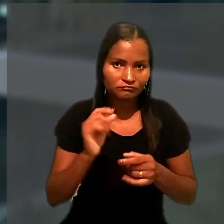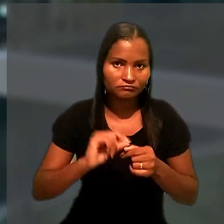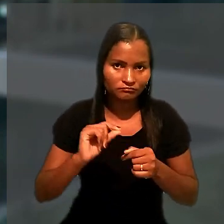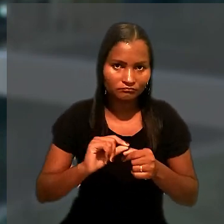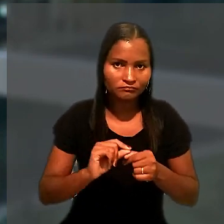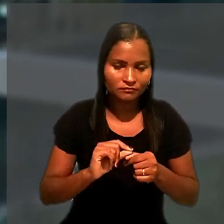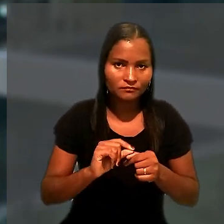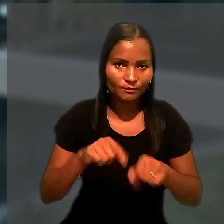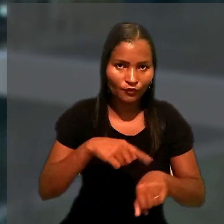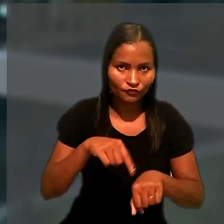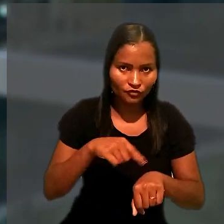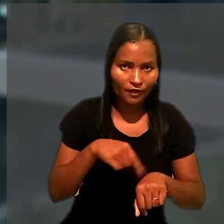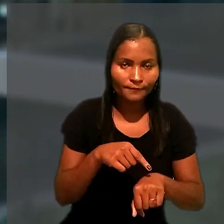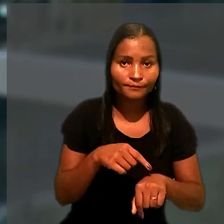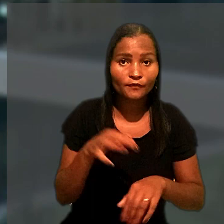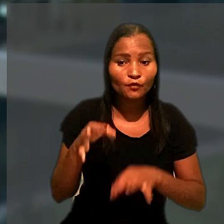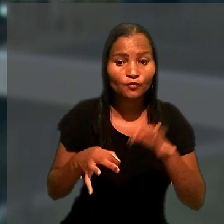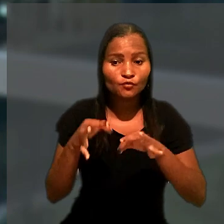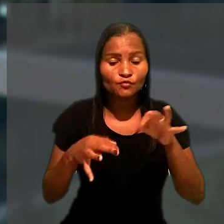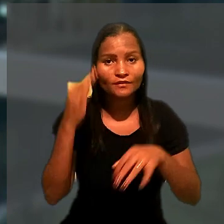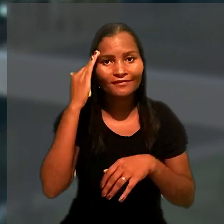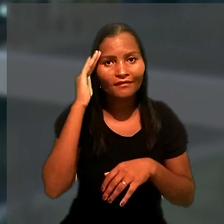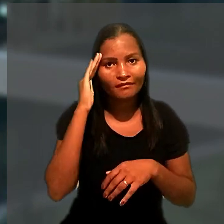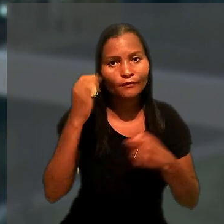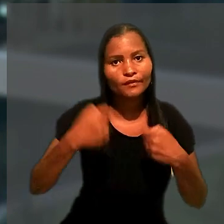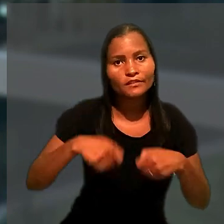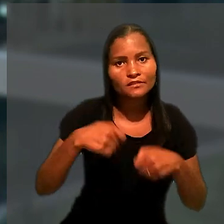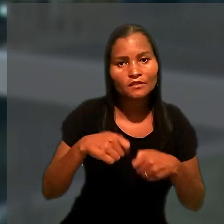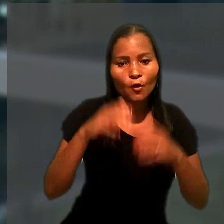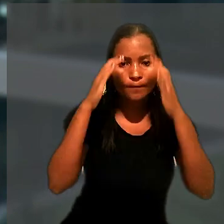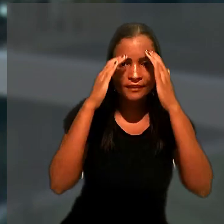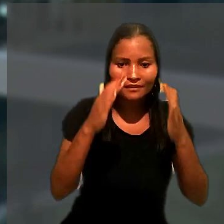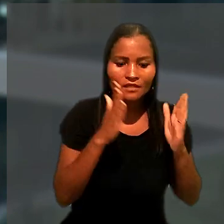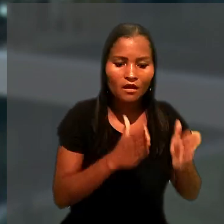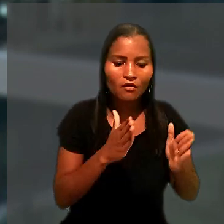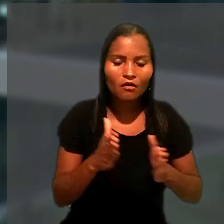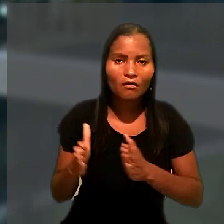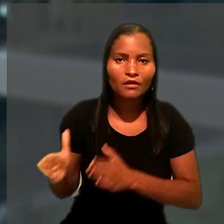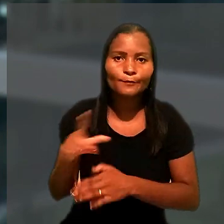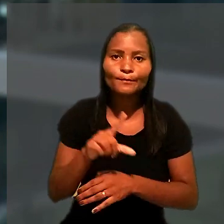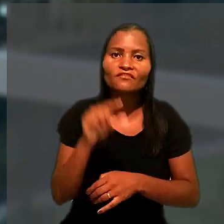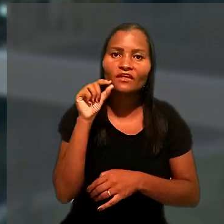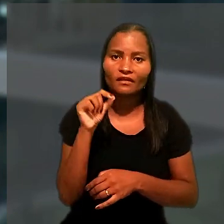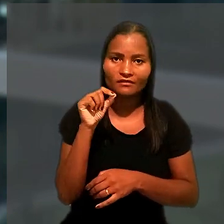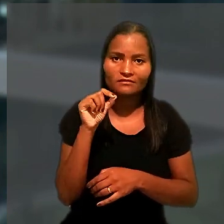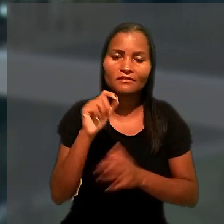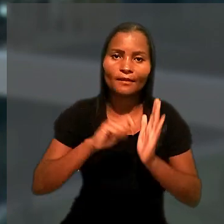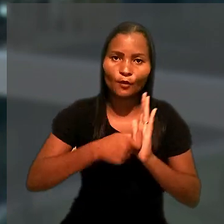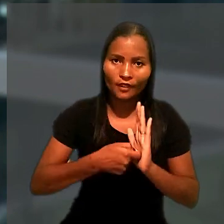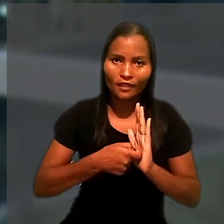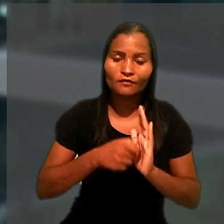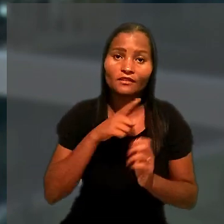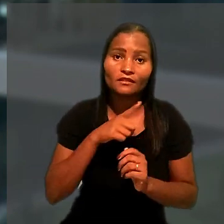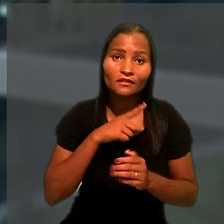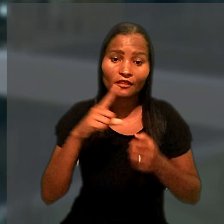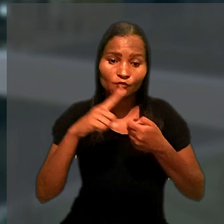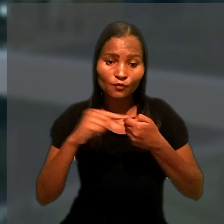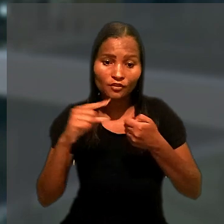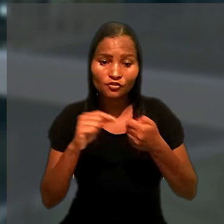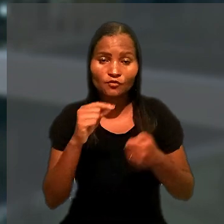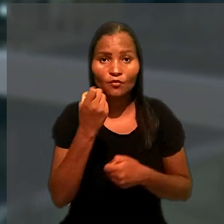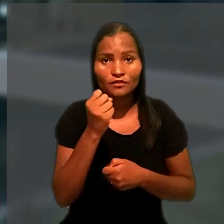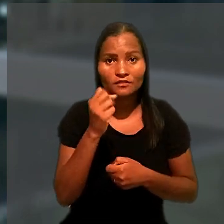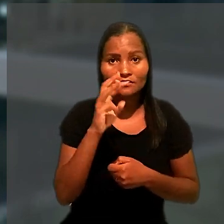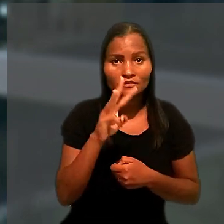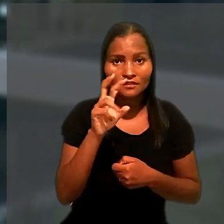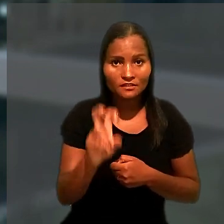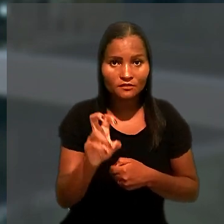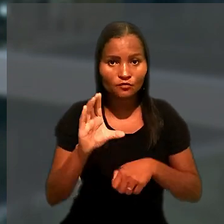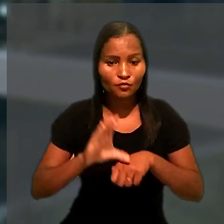O juízo considerou necessário obedecer à ordem de preferência da penhora, prevista no artigo 835 do Código de Processo Civil,